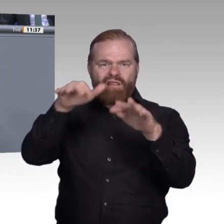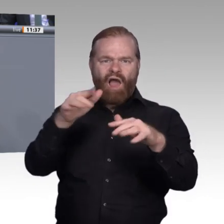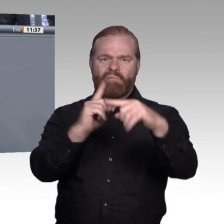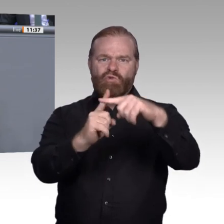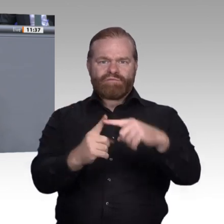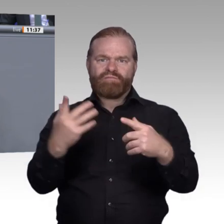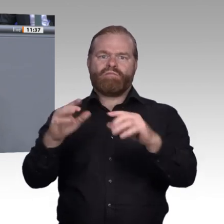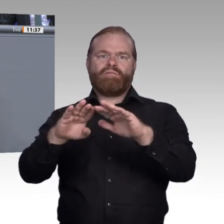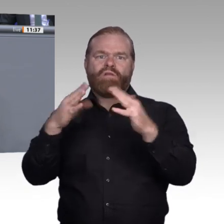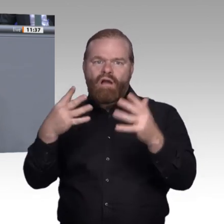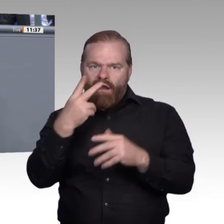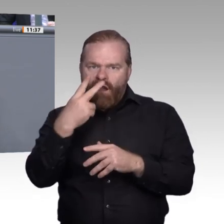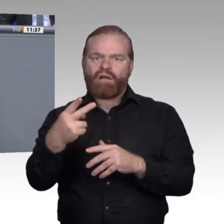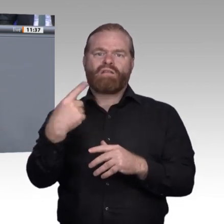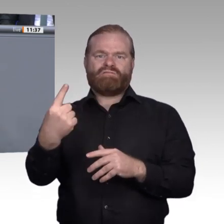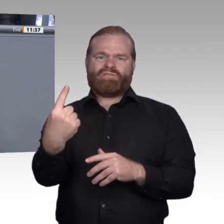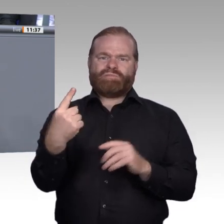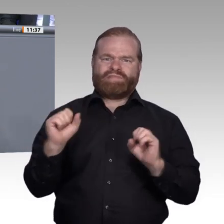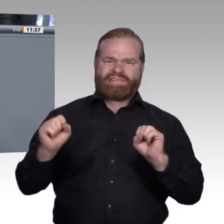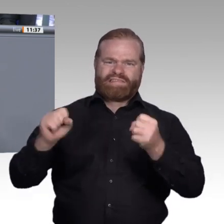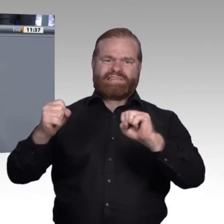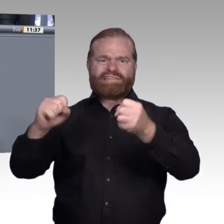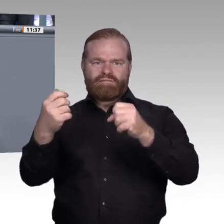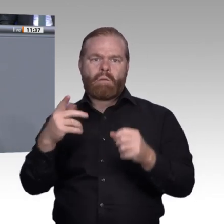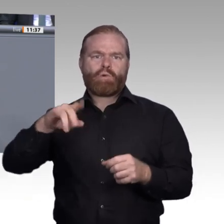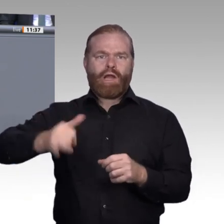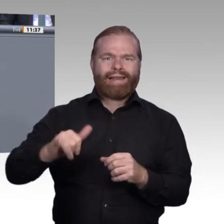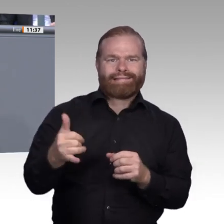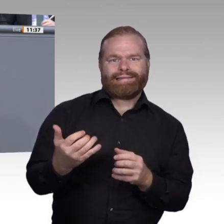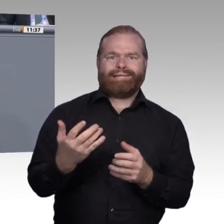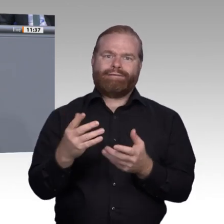für Betriebe, aber insbesondere natürlich auch für die Auszubildenden mit sich bringt.